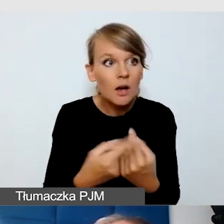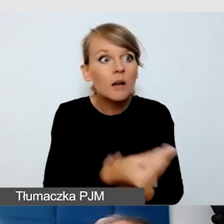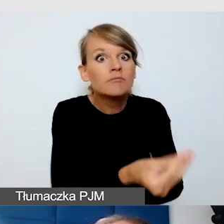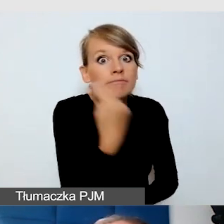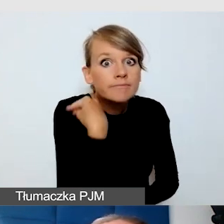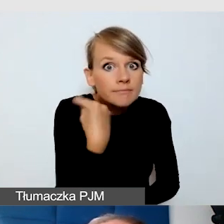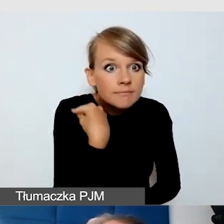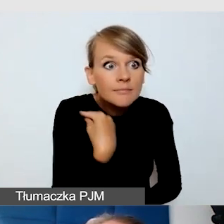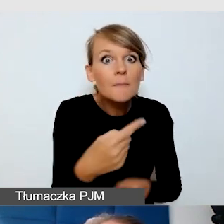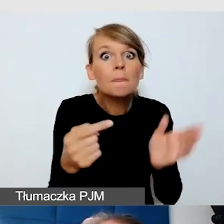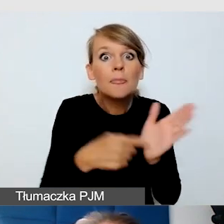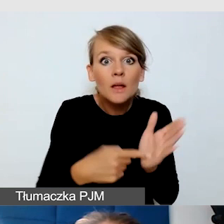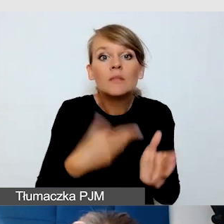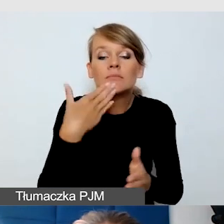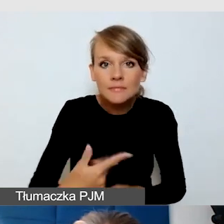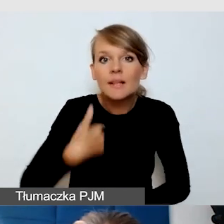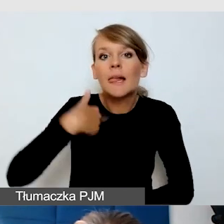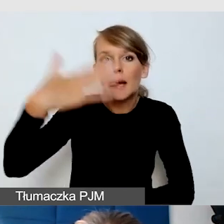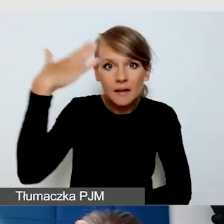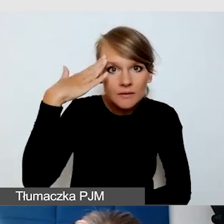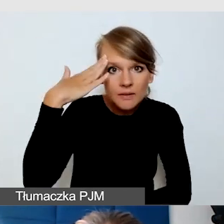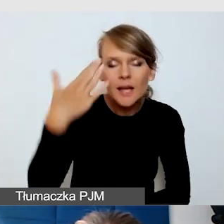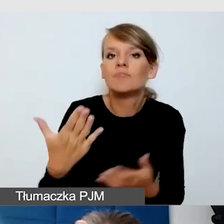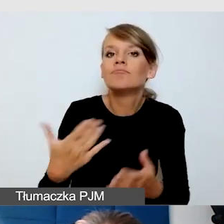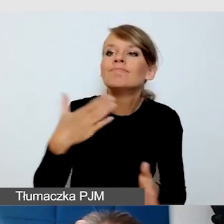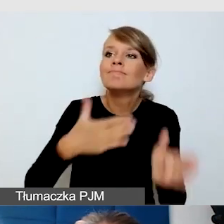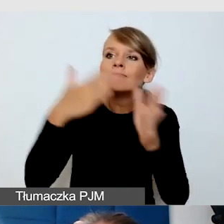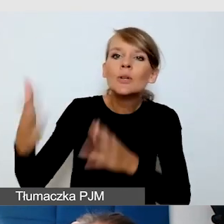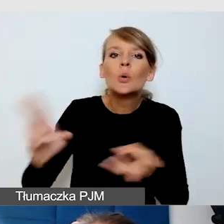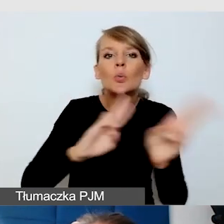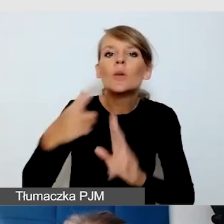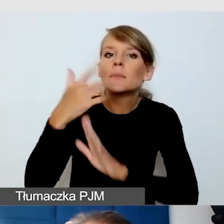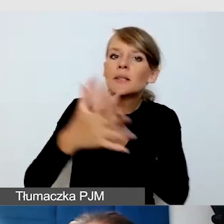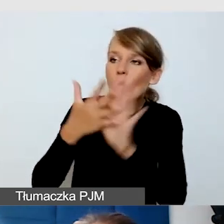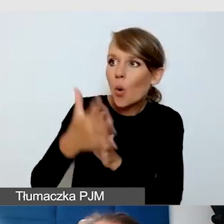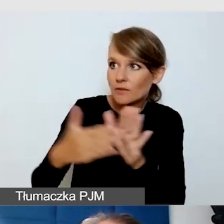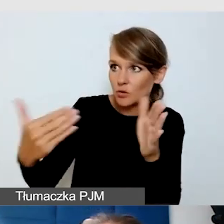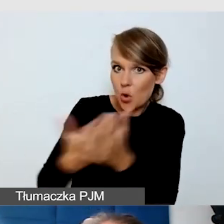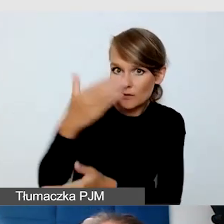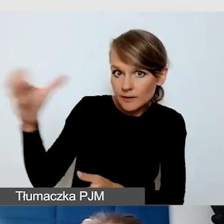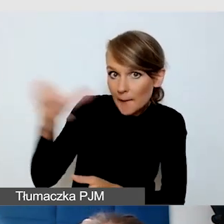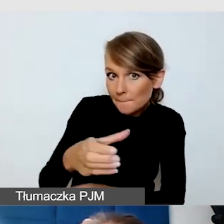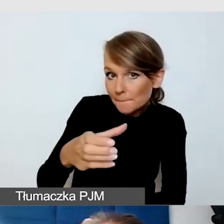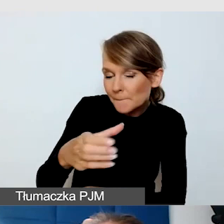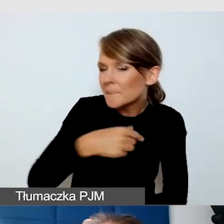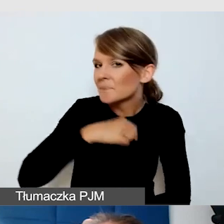że jeżeli biorę jakiegokolwiek nowego tłumacza języka migowego, to zawsze pytam środowisko Głuchych o to,